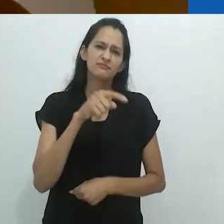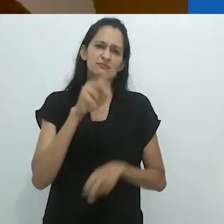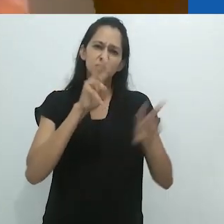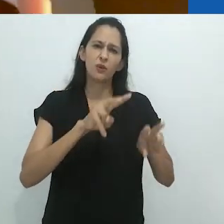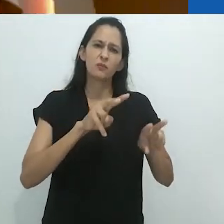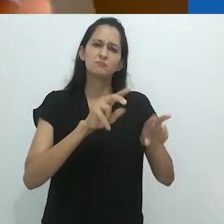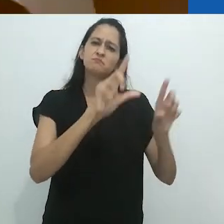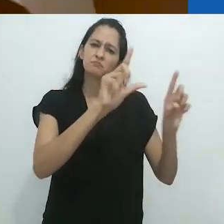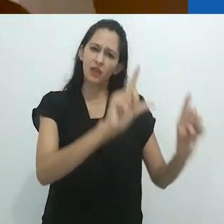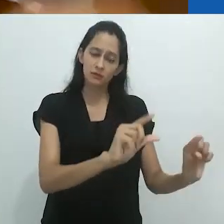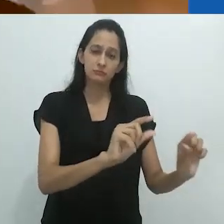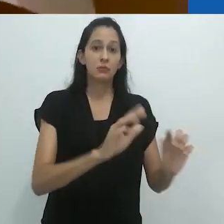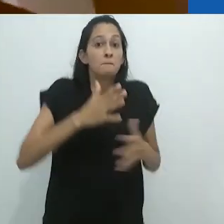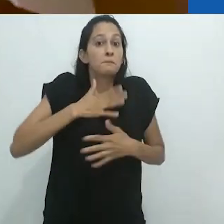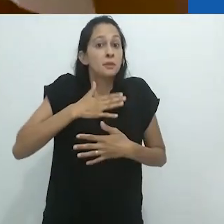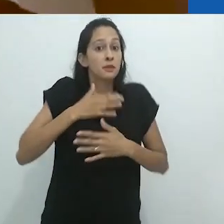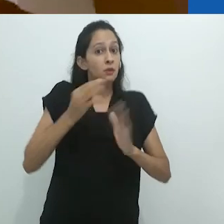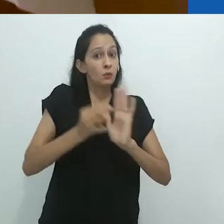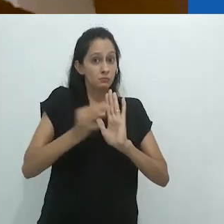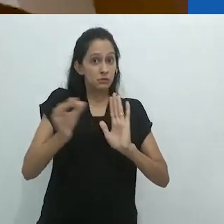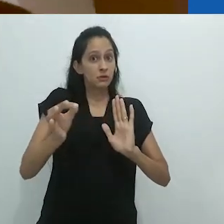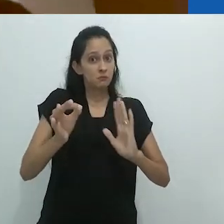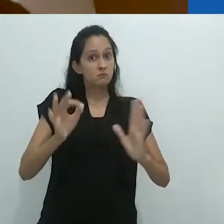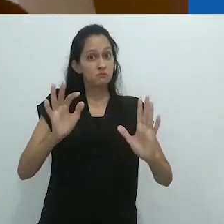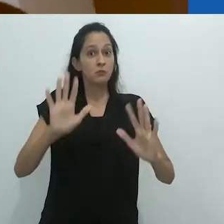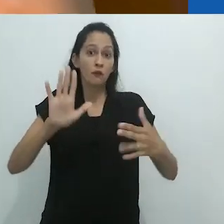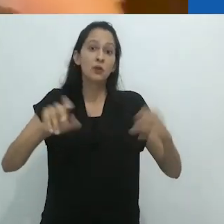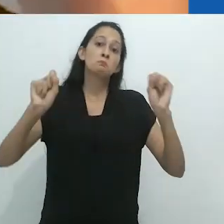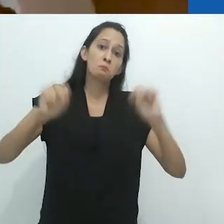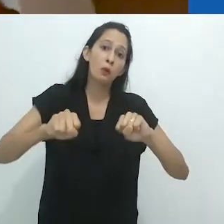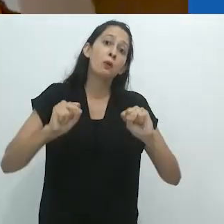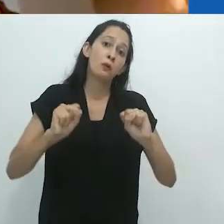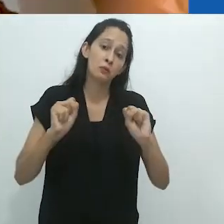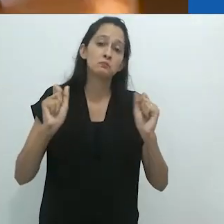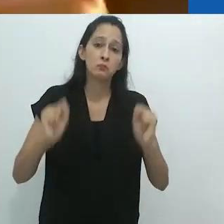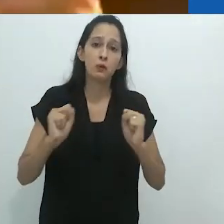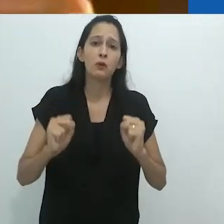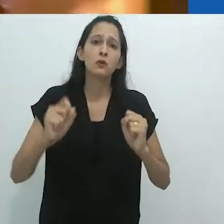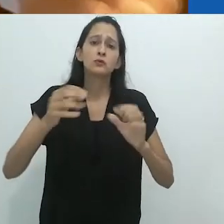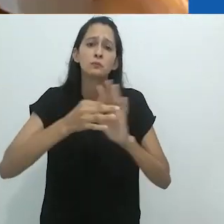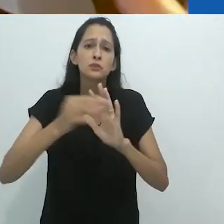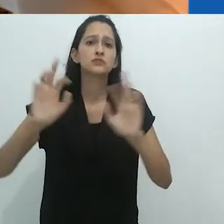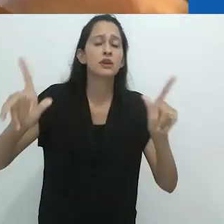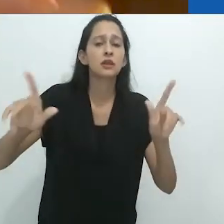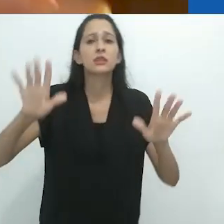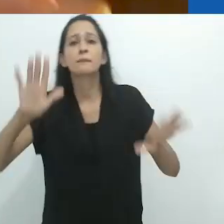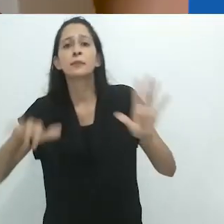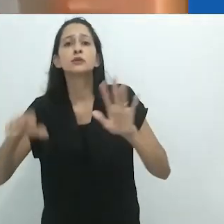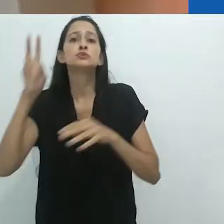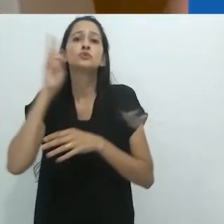Suponho que é discutível. Suponho que dependa de que sons, que história,